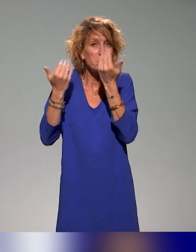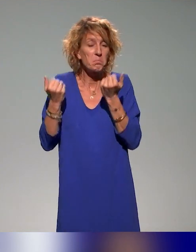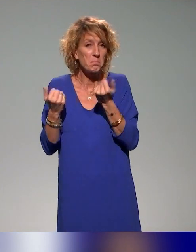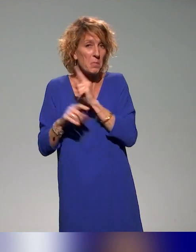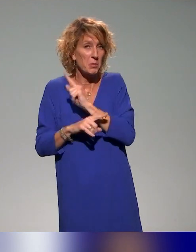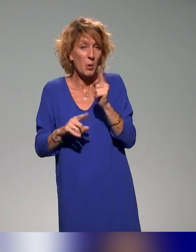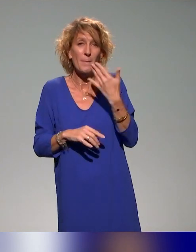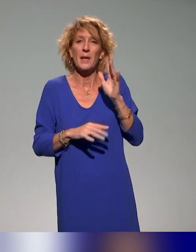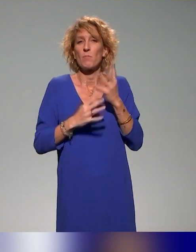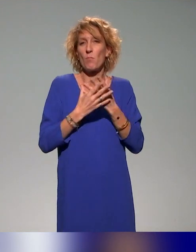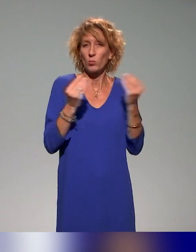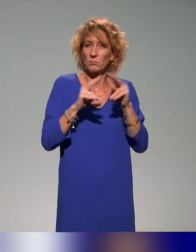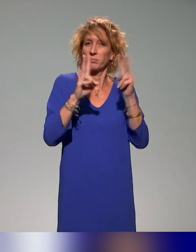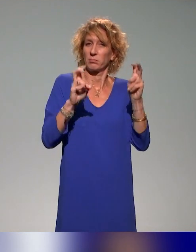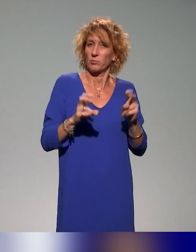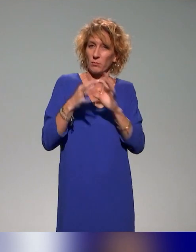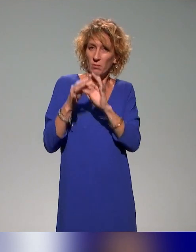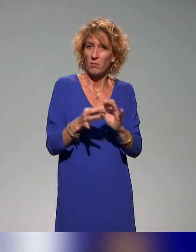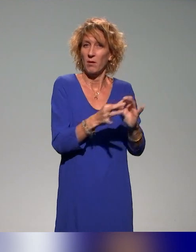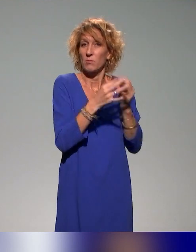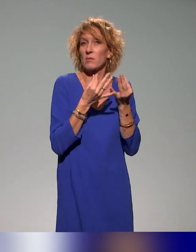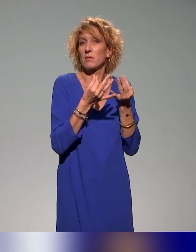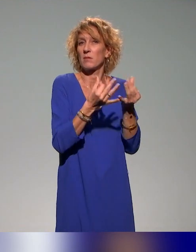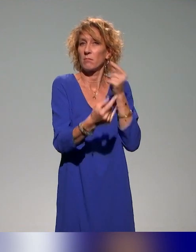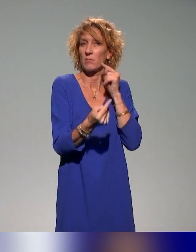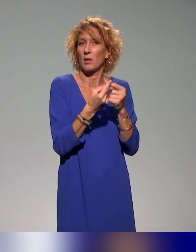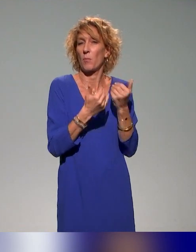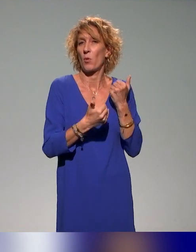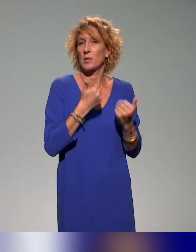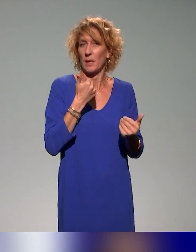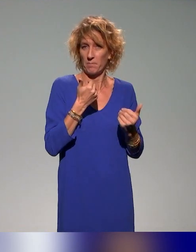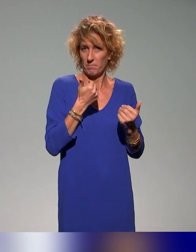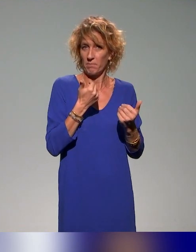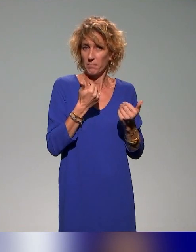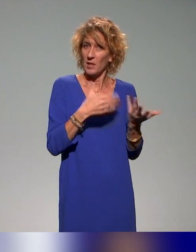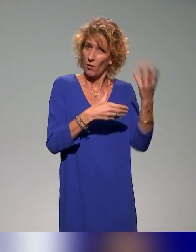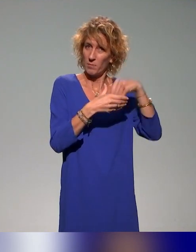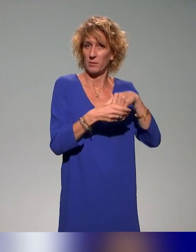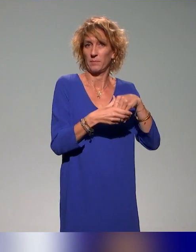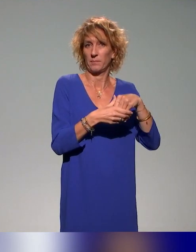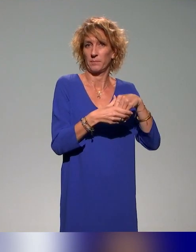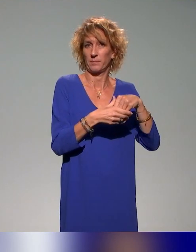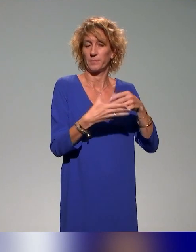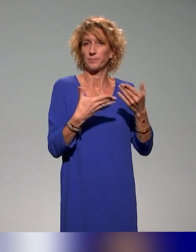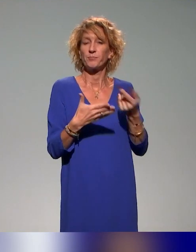sensibilisation aux questions de handicap qui l'abordent indirectement. En tout cas à l'intérieur de ces formations, il y a notamment,